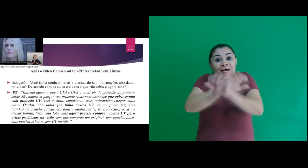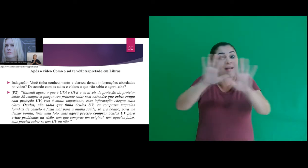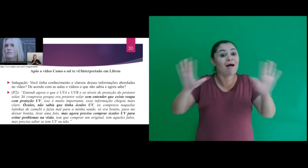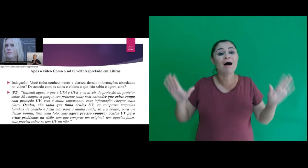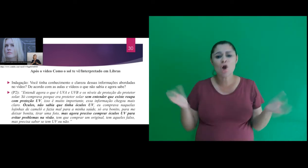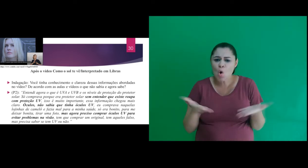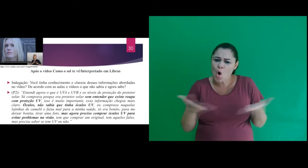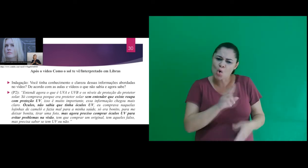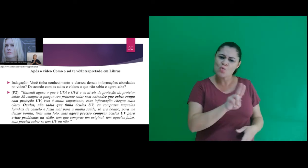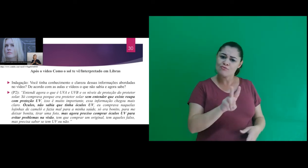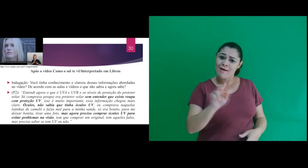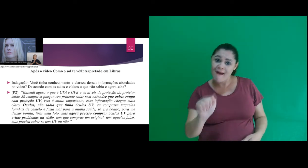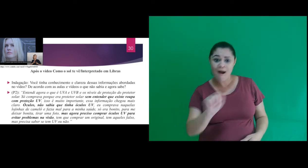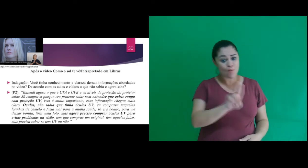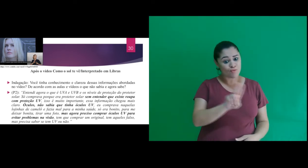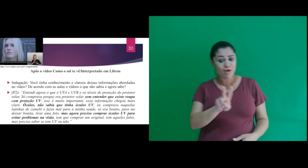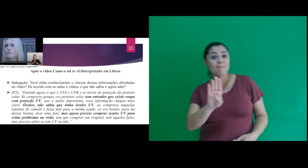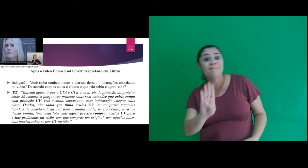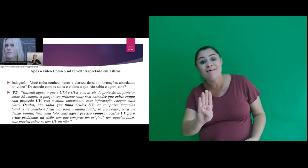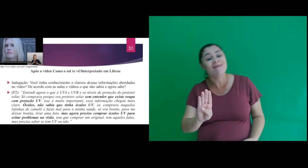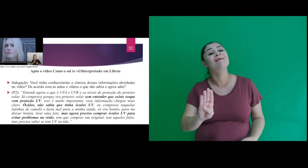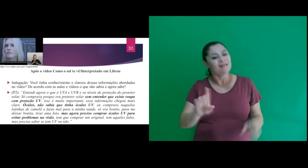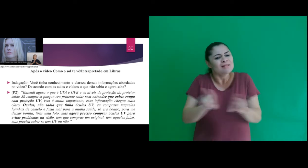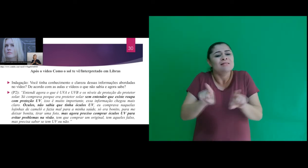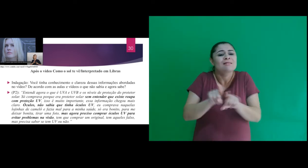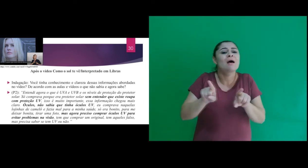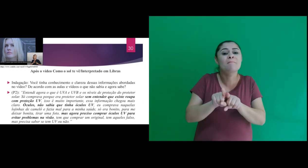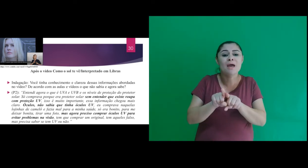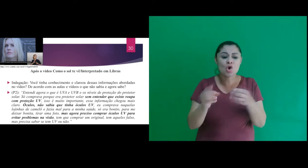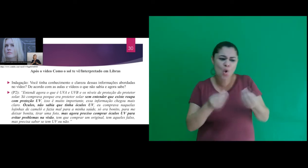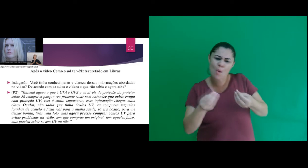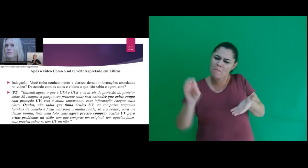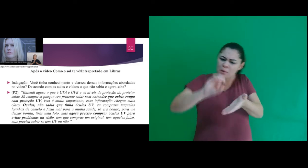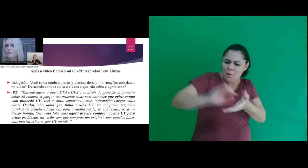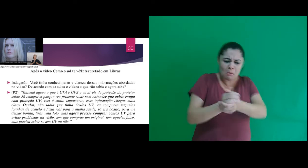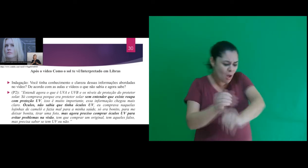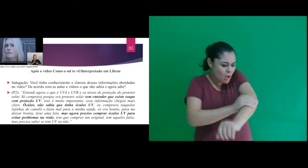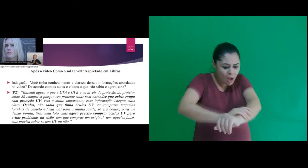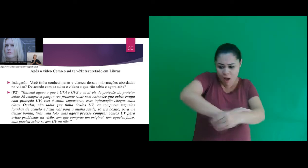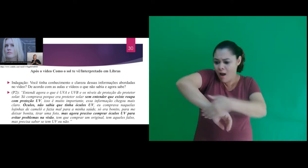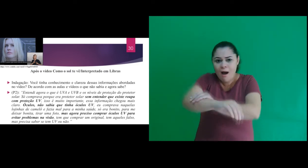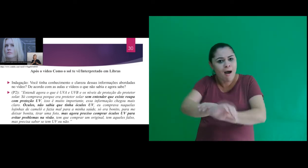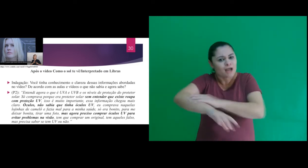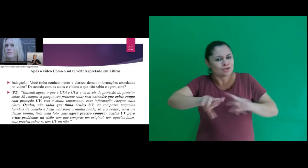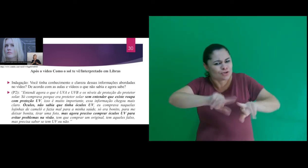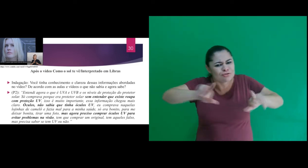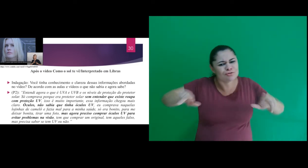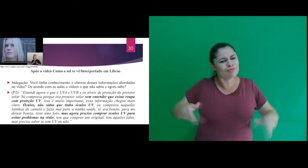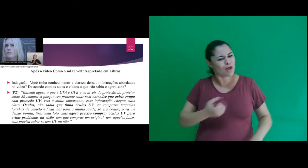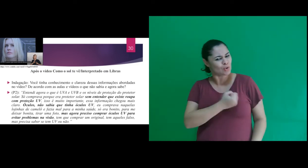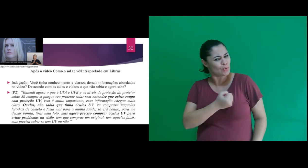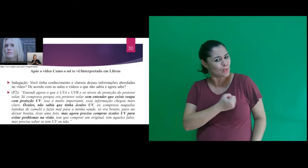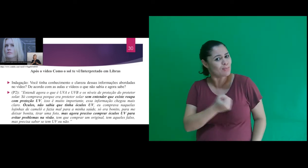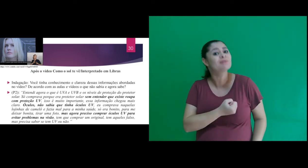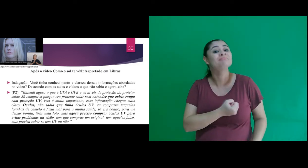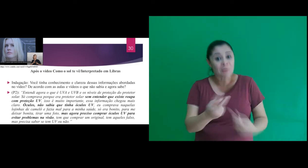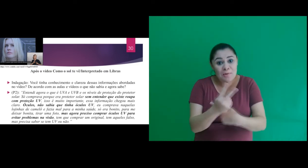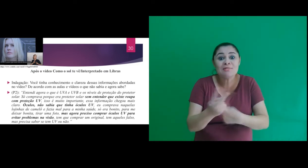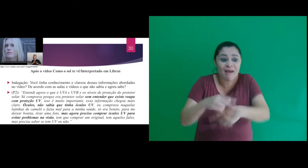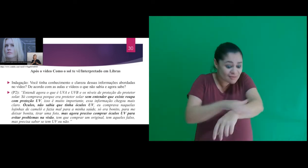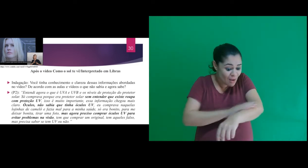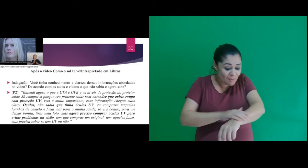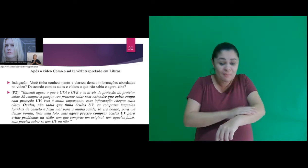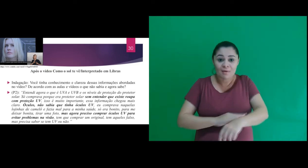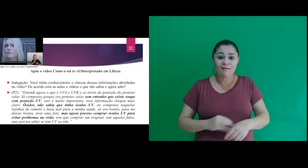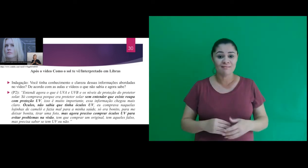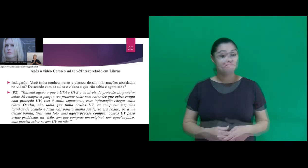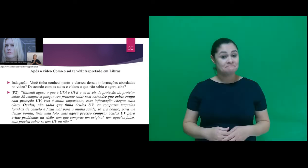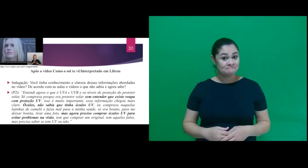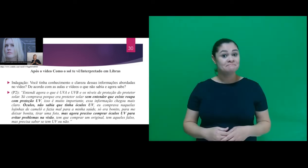“Entendi agora o que é UVA e UVB e os níveis de proteção do protetor solar. De forma geral,